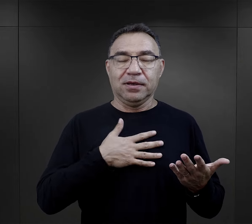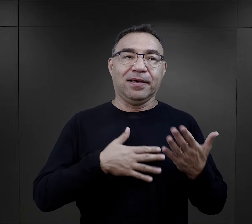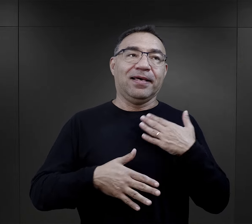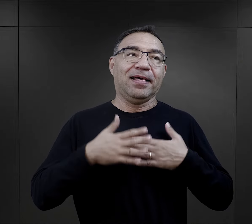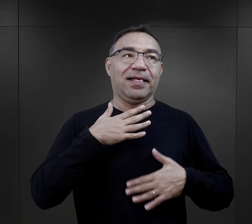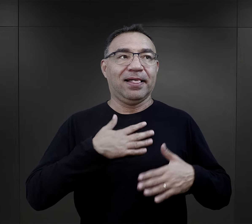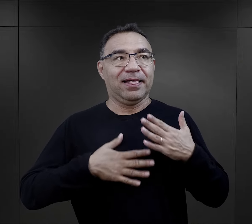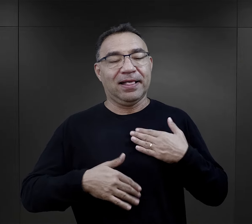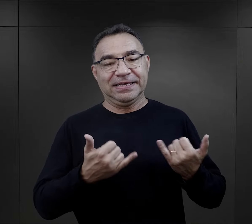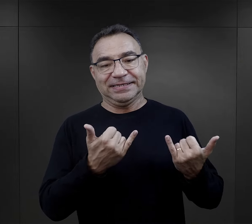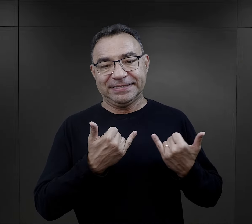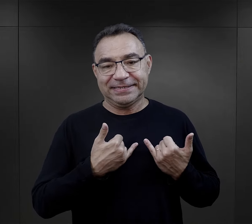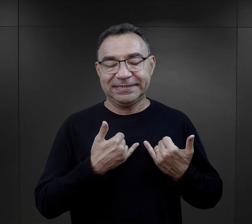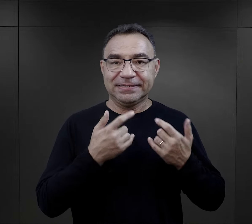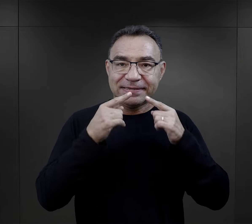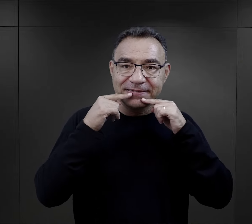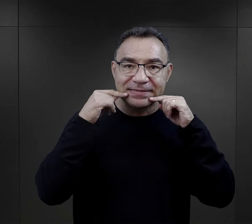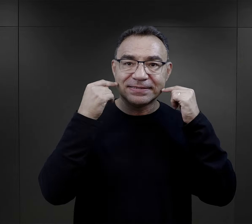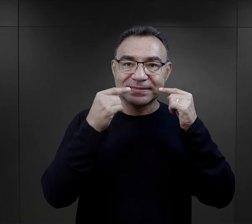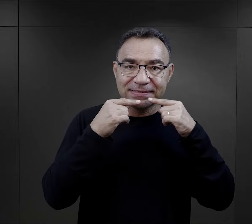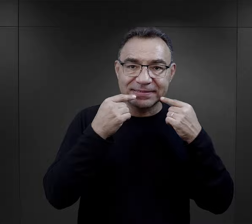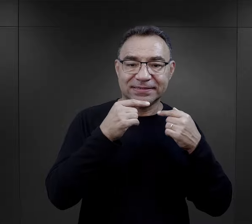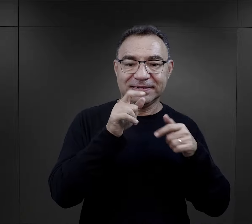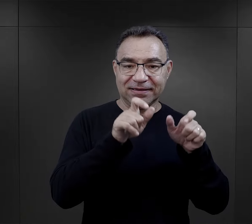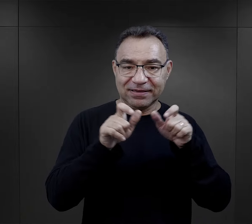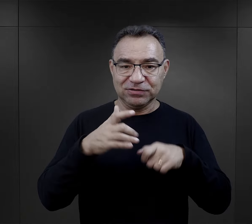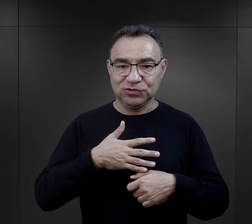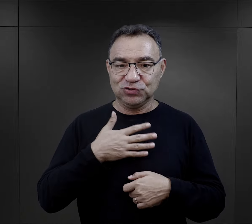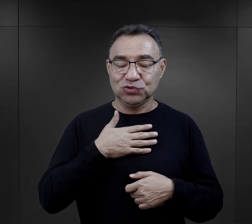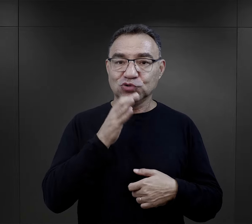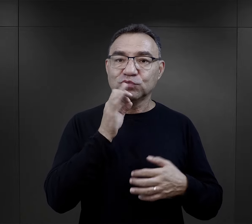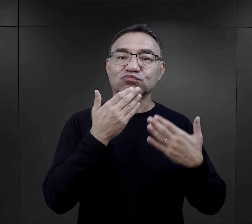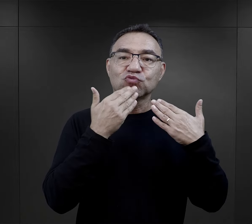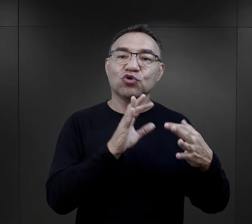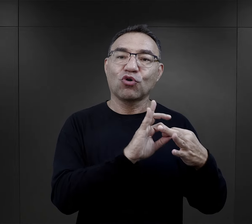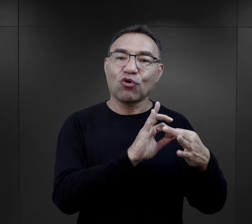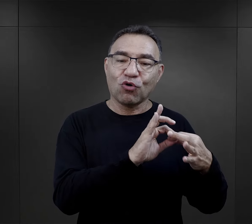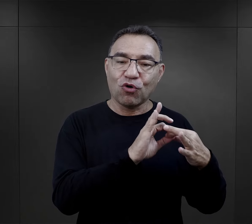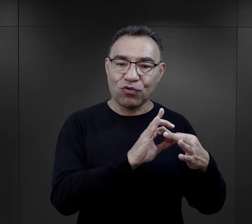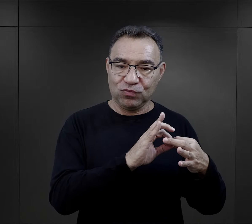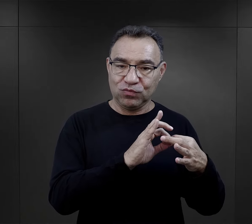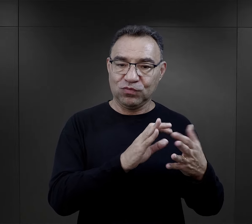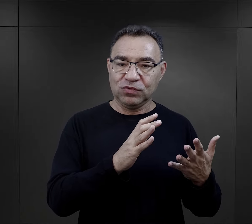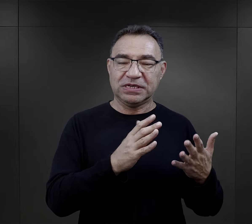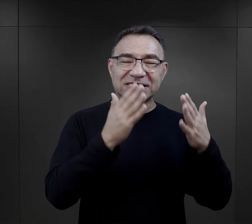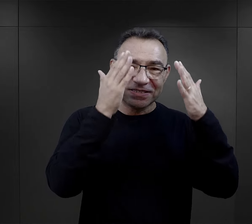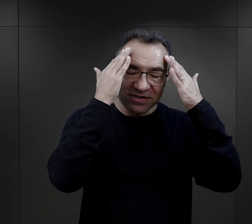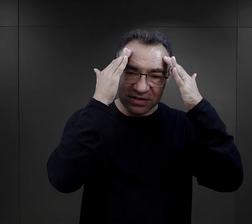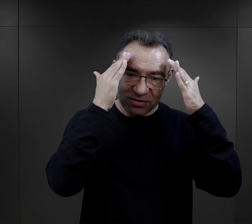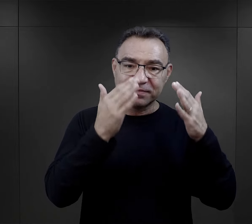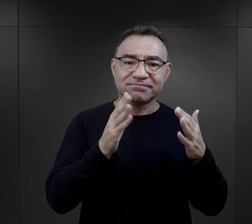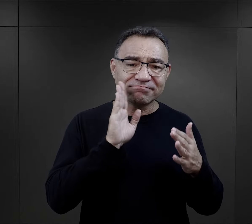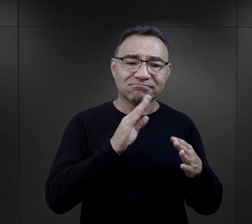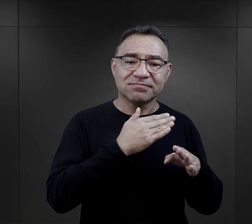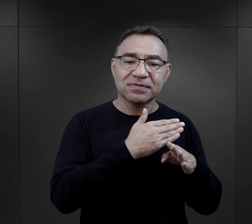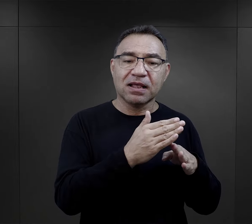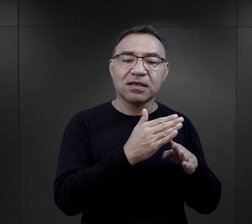były bardzo wielką pociechą dla więźniów. To był właśnie taki kontakt, ta świadomość, że